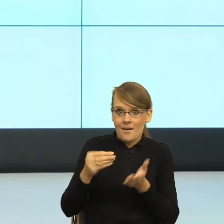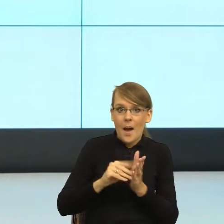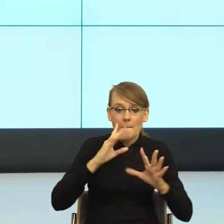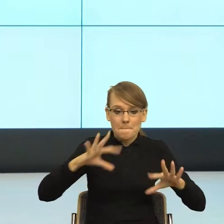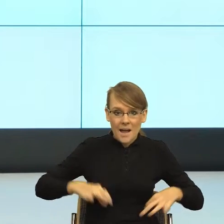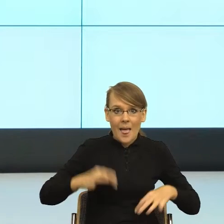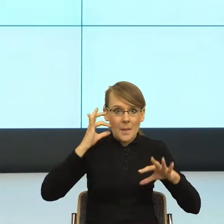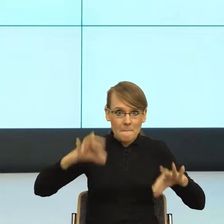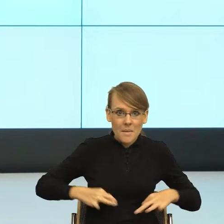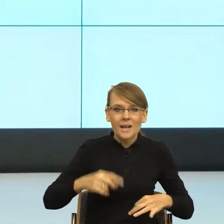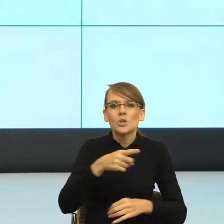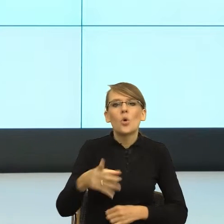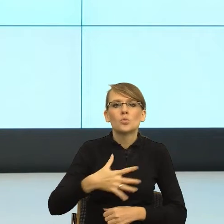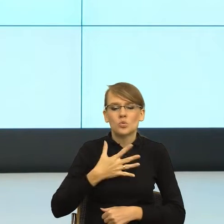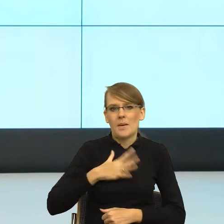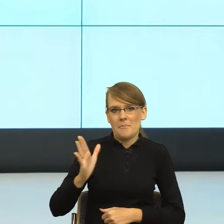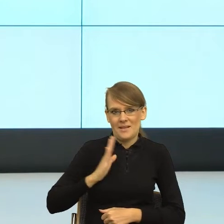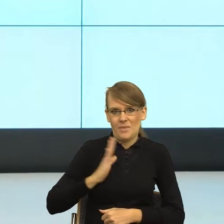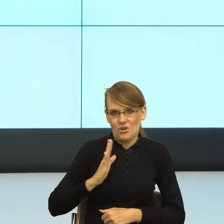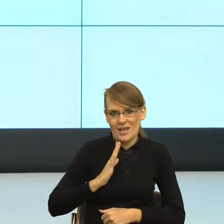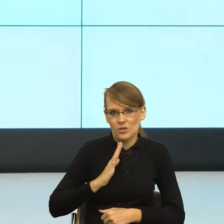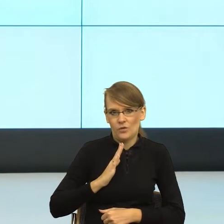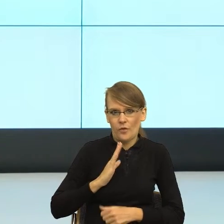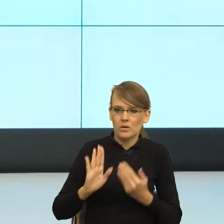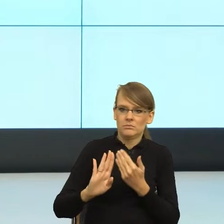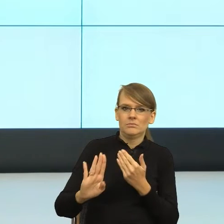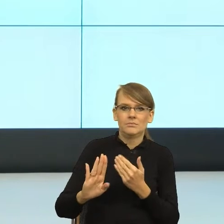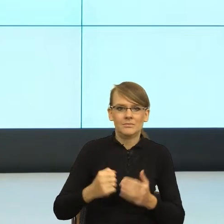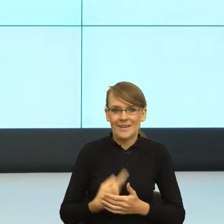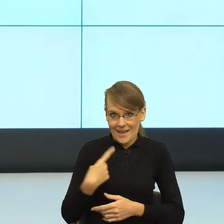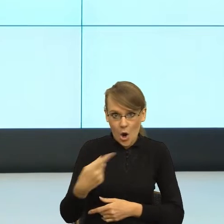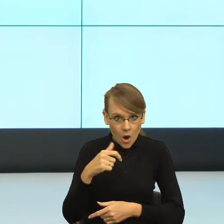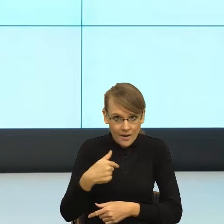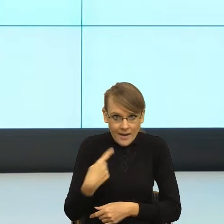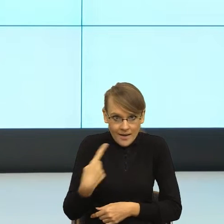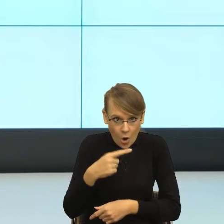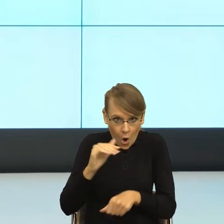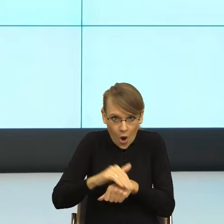ponieważ nie jest za blisko. Ja tam nie jestem ich koleżanką. Ja tam jestem osobą, która nie tylko prowadzi tą pracę,